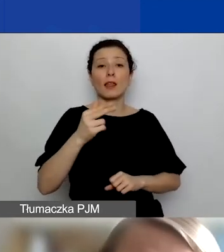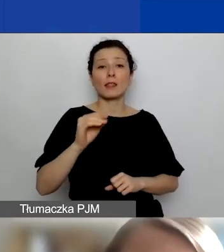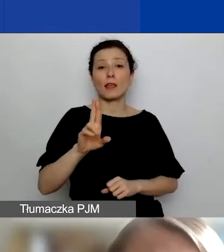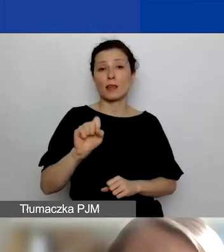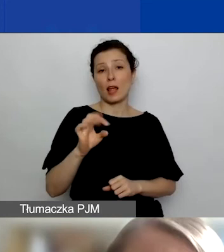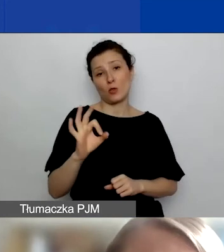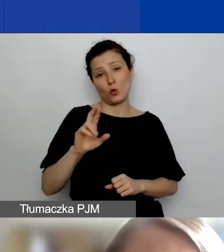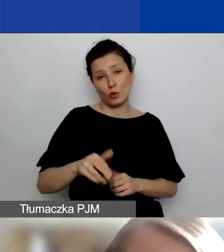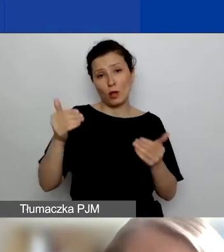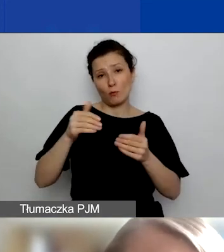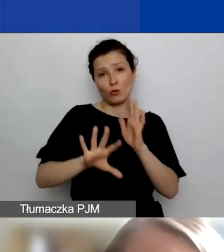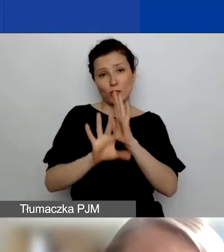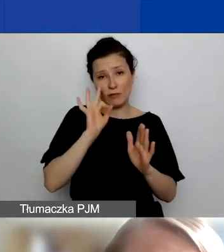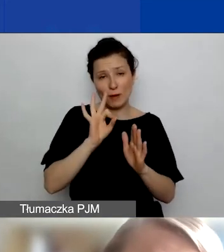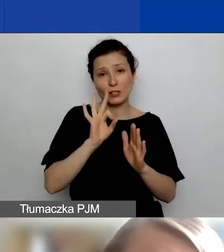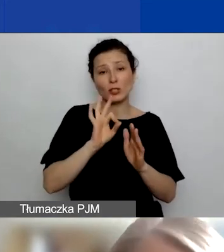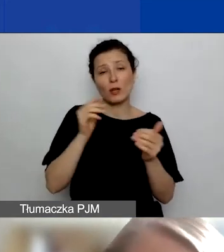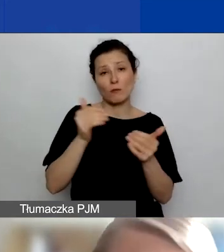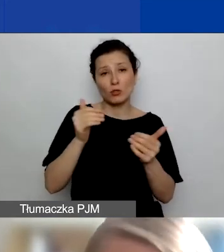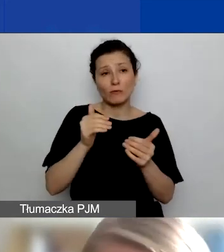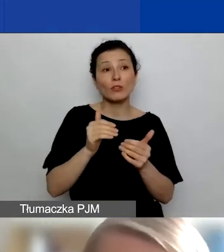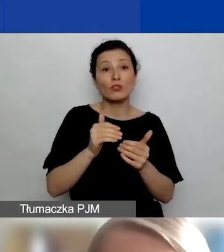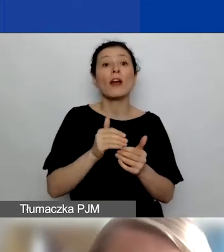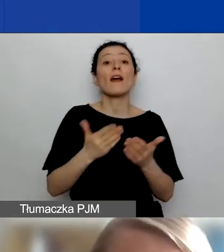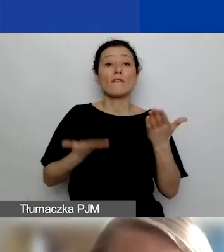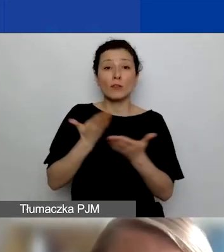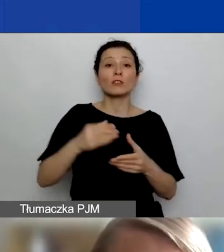że wasz wniosek uwzględnia partnera lub partnerów.